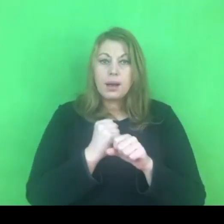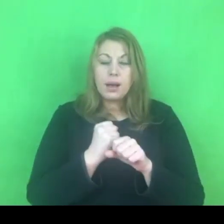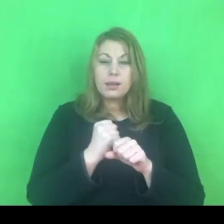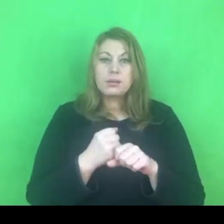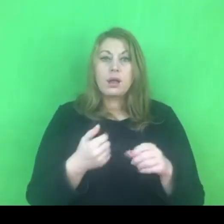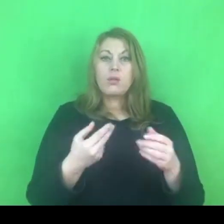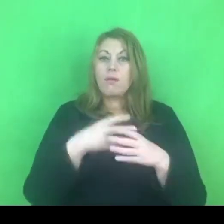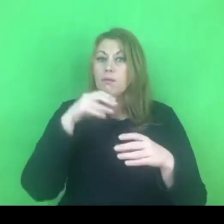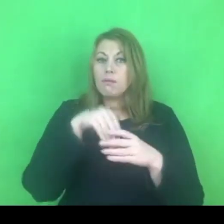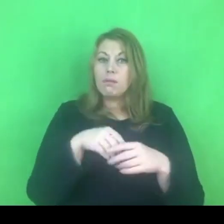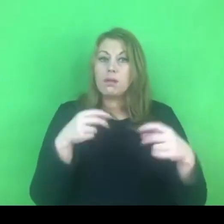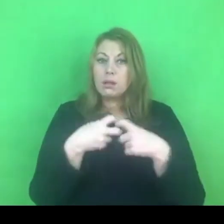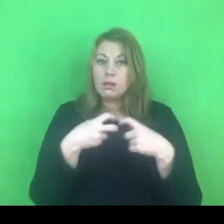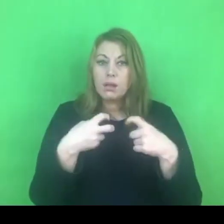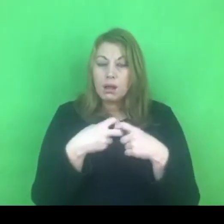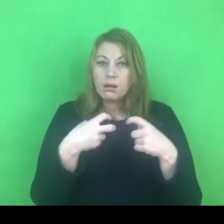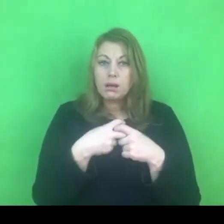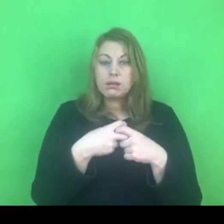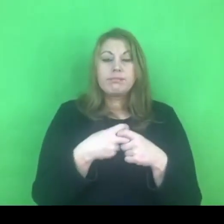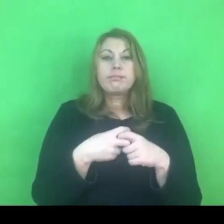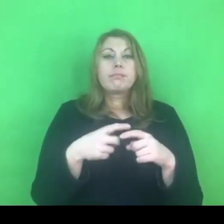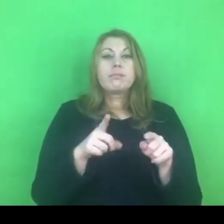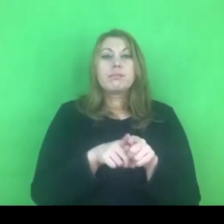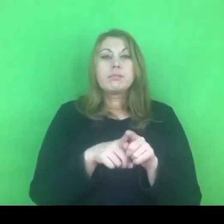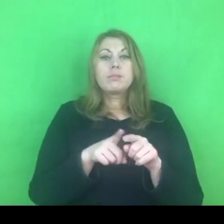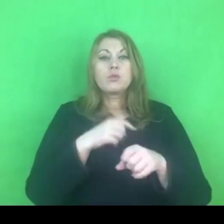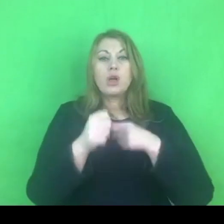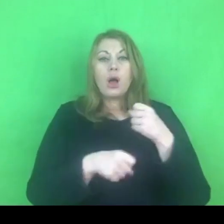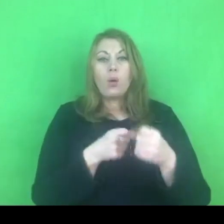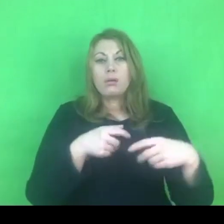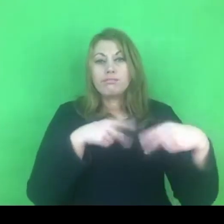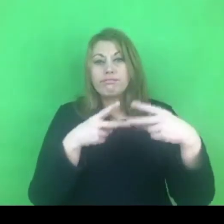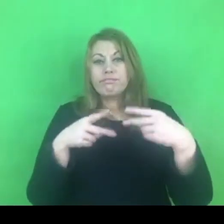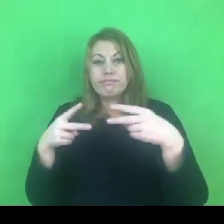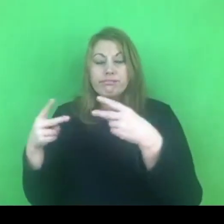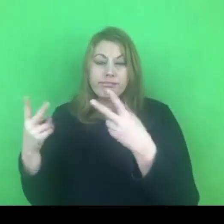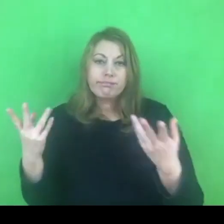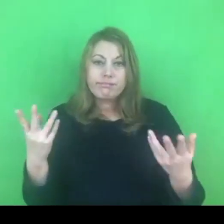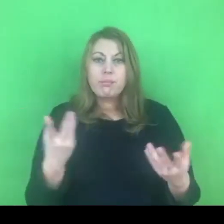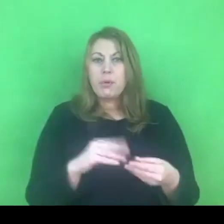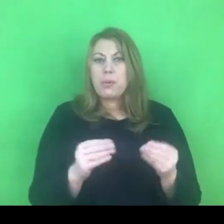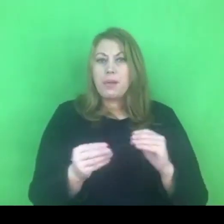do internetu, do wszelkich działań zdalnych. Już się trochę z tym mierzymy.